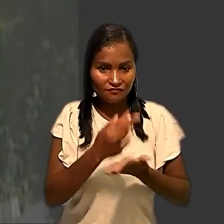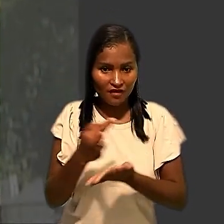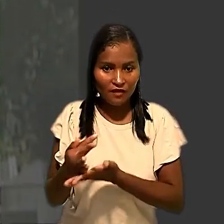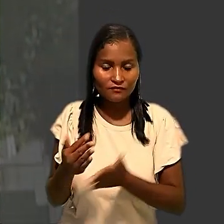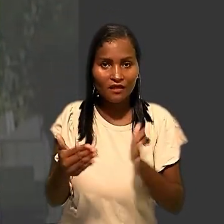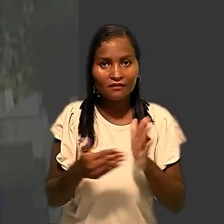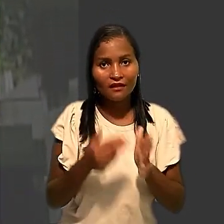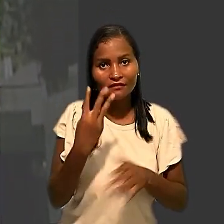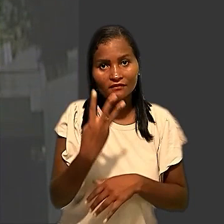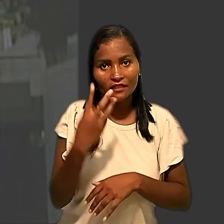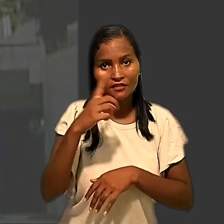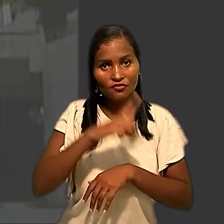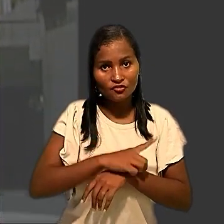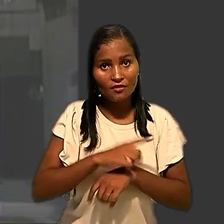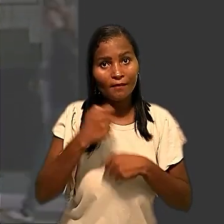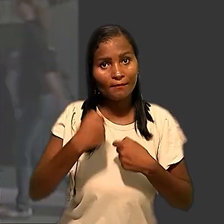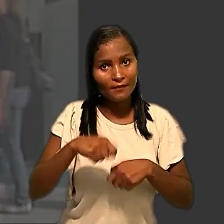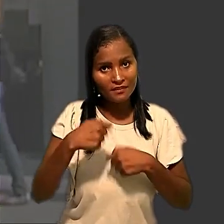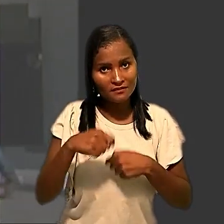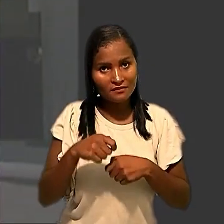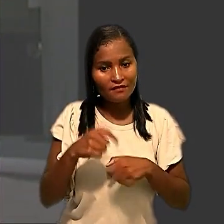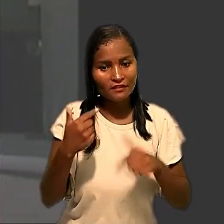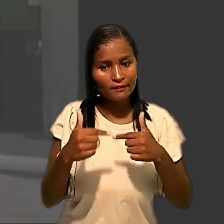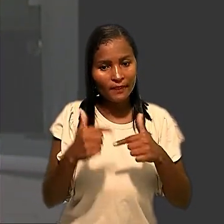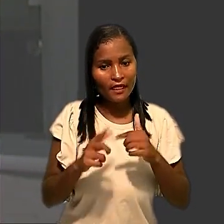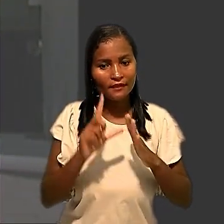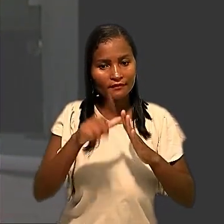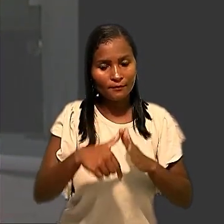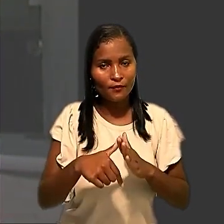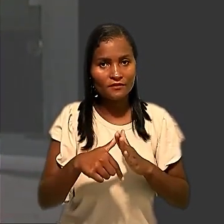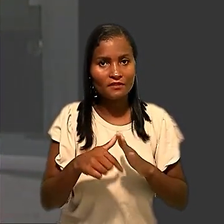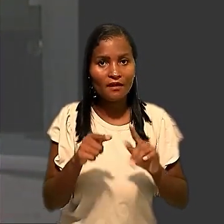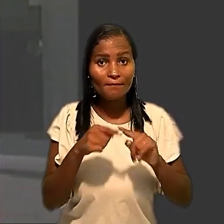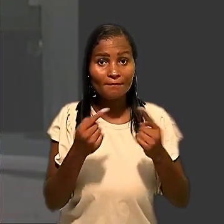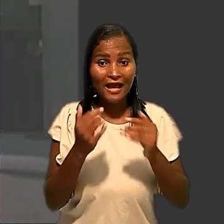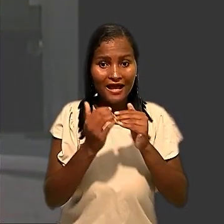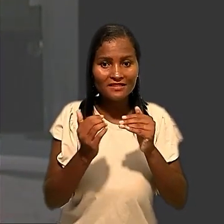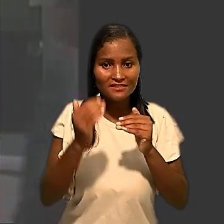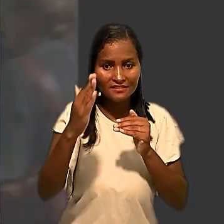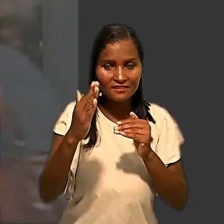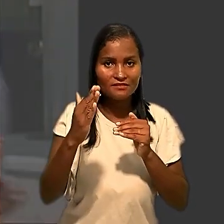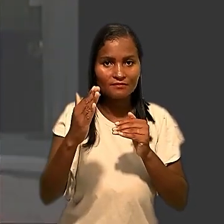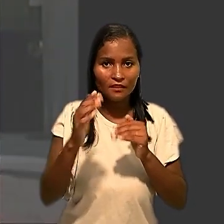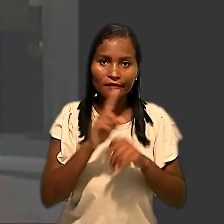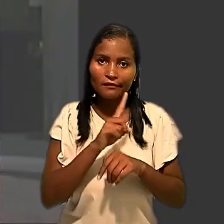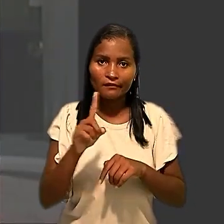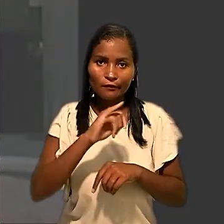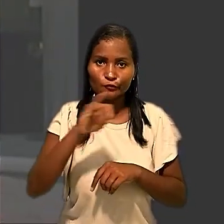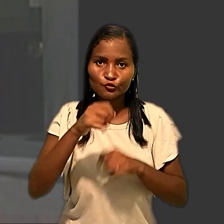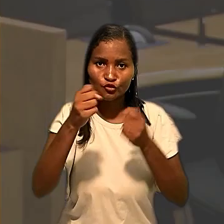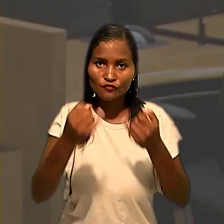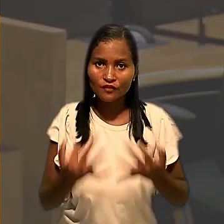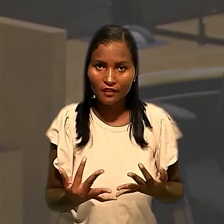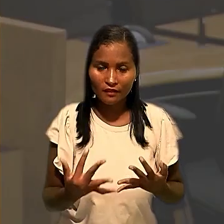três dias deveriam ser compensadas, mas, acima disso, seriam consideradas injustificadas. Em